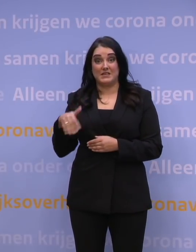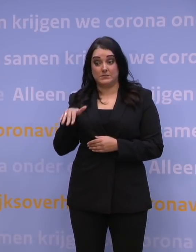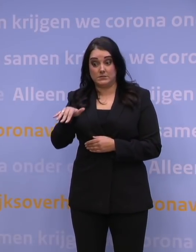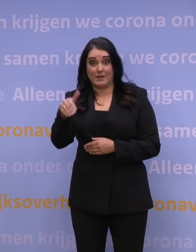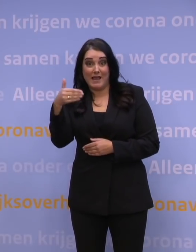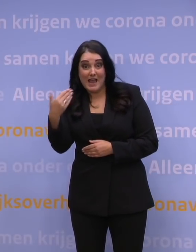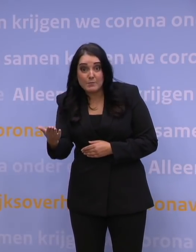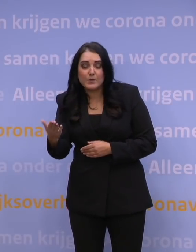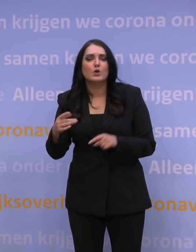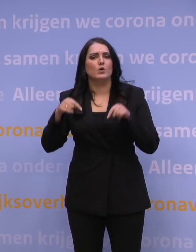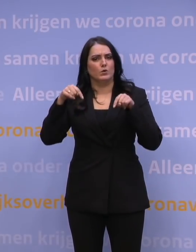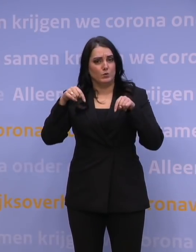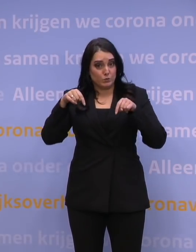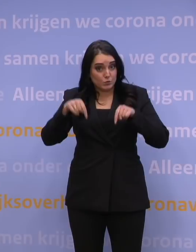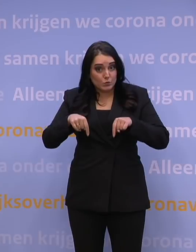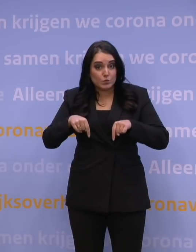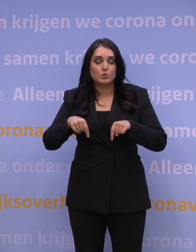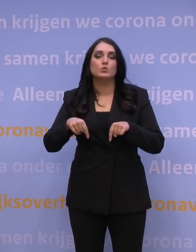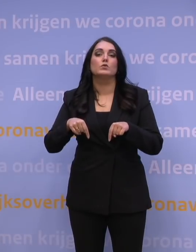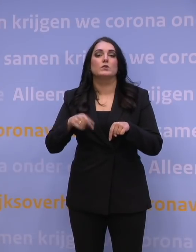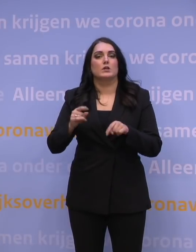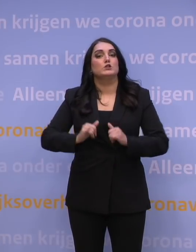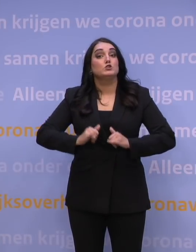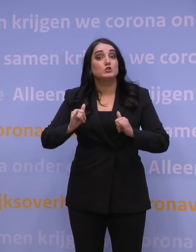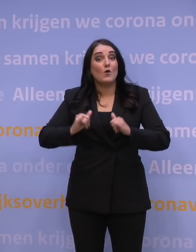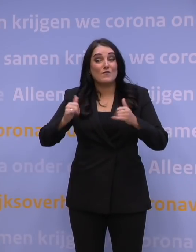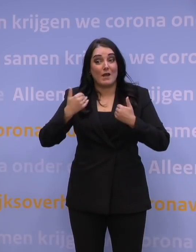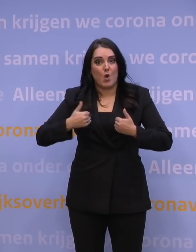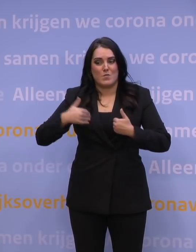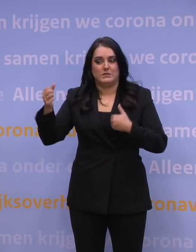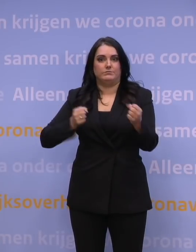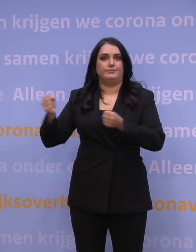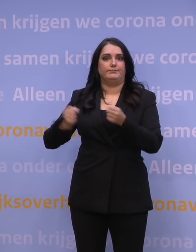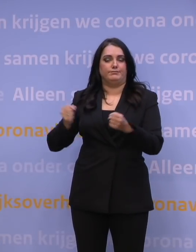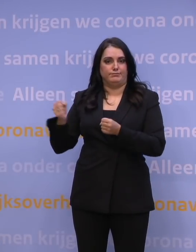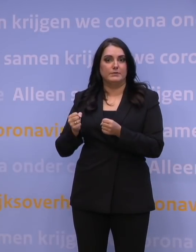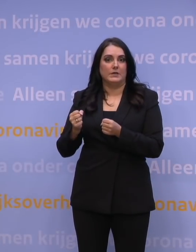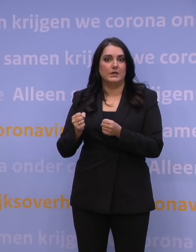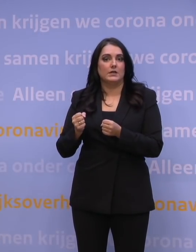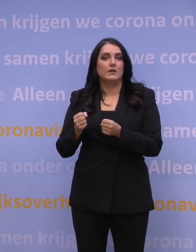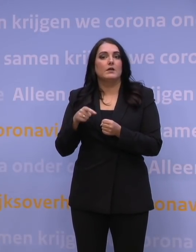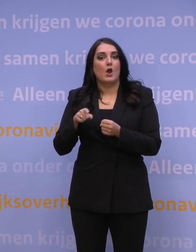Dus wat we op dit moment doen, is zo veel mogelijk mensen erbij betrekken. Er is een stevig beroep gedaan op de ziekenhuizen